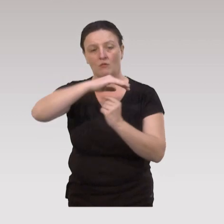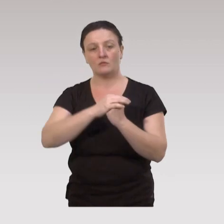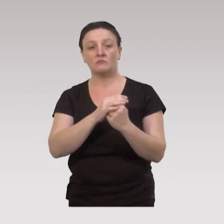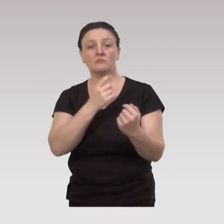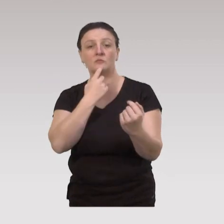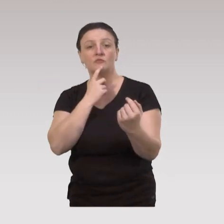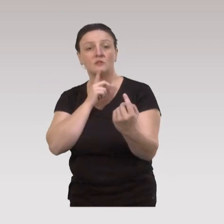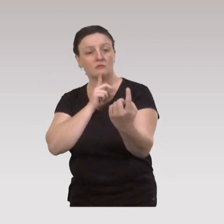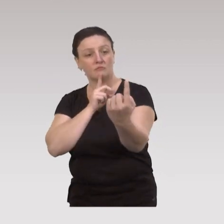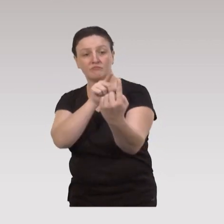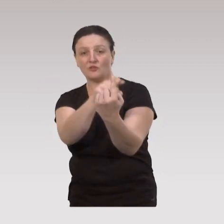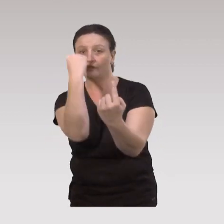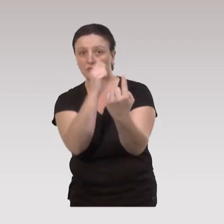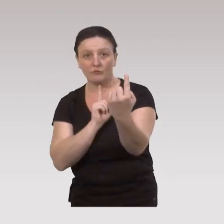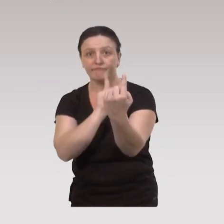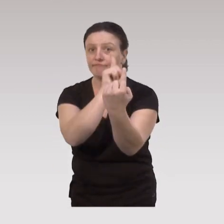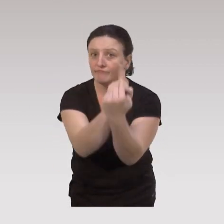on va aller à la rencontre de personnes qui sont isolées,